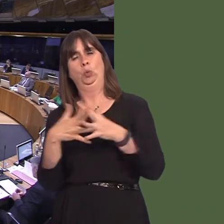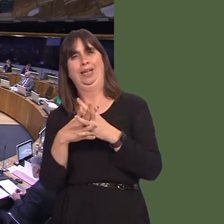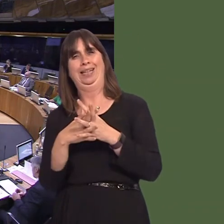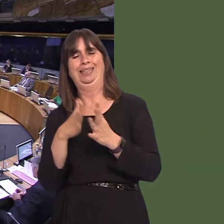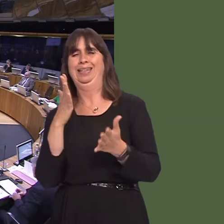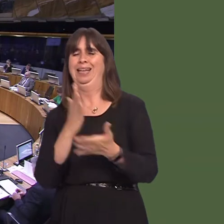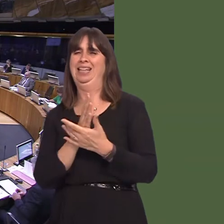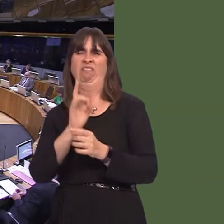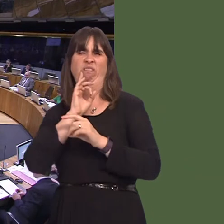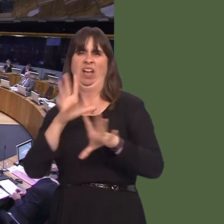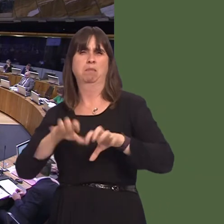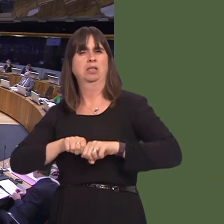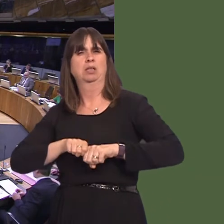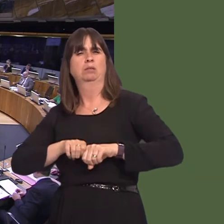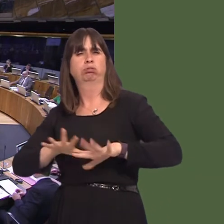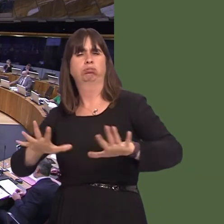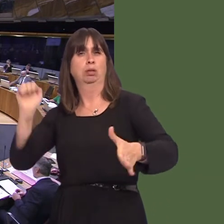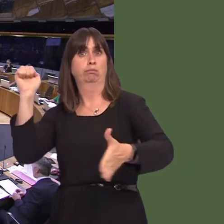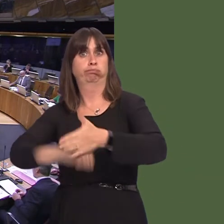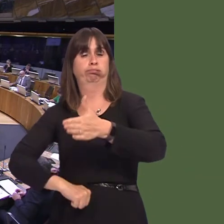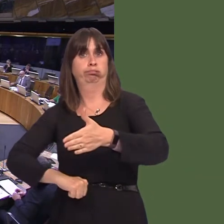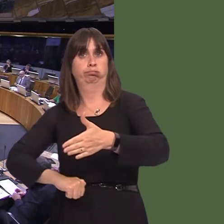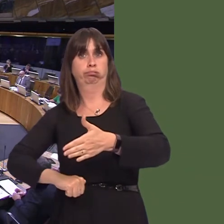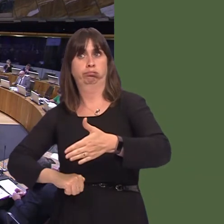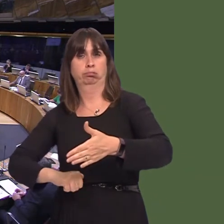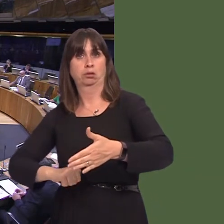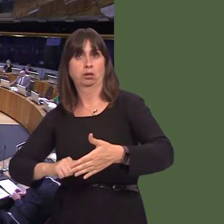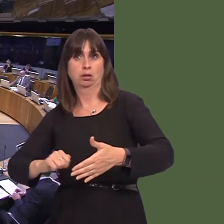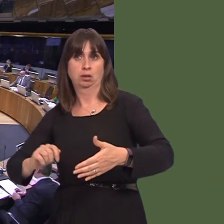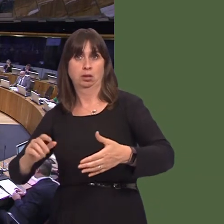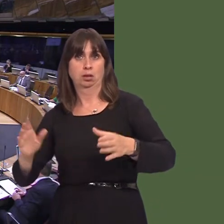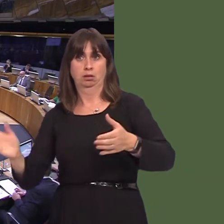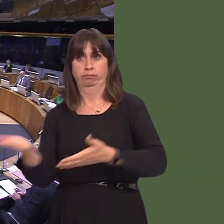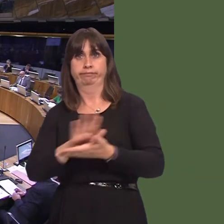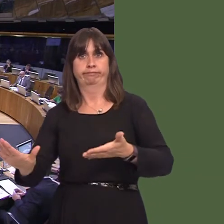most pernicious plants ever to be introduced to the British isles. I understand that local